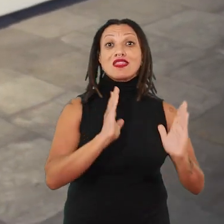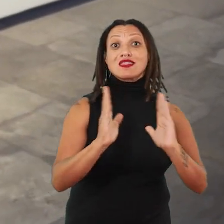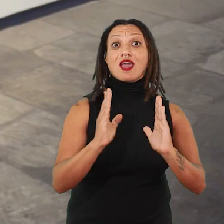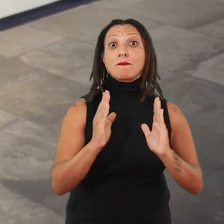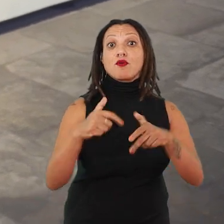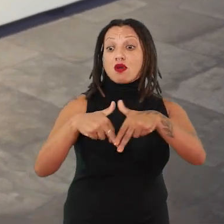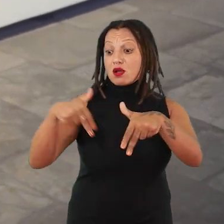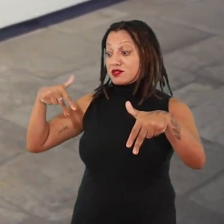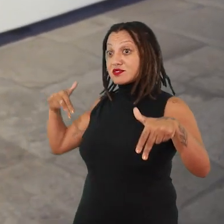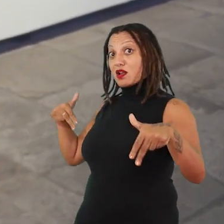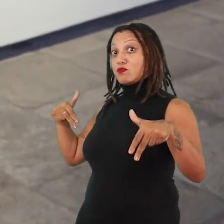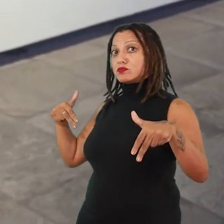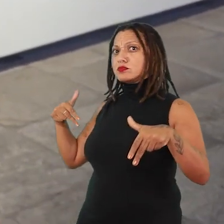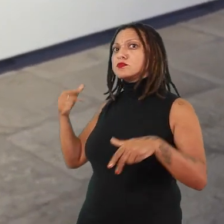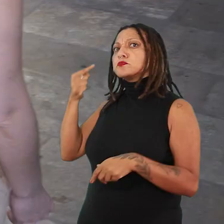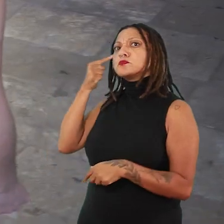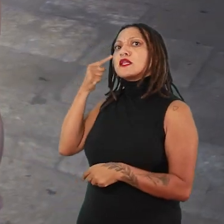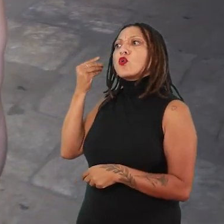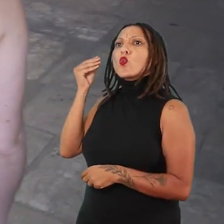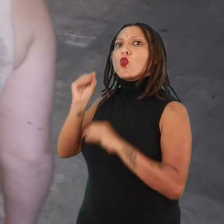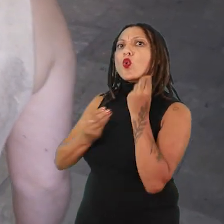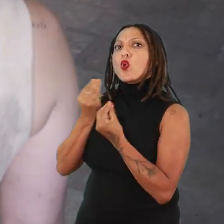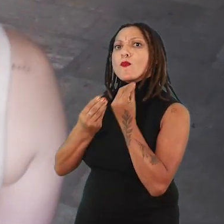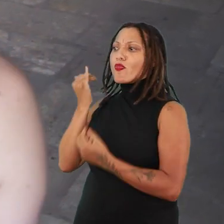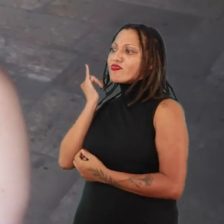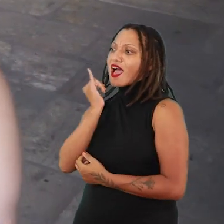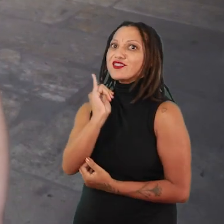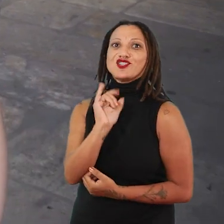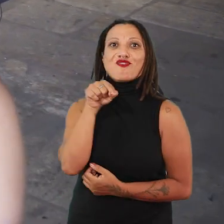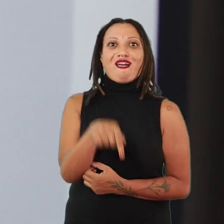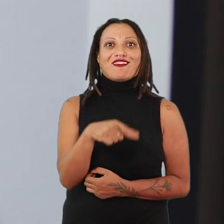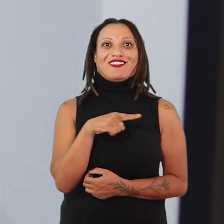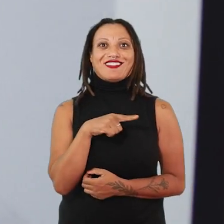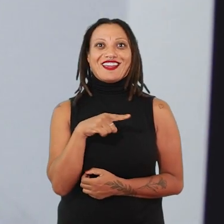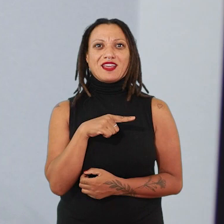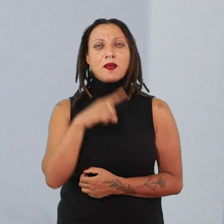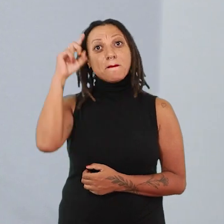buscando essas narrativas que se colocam nesse espaço, pensando esses tempos presentes,